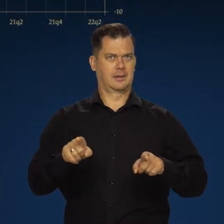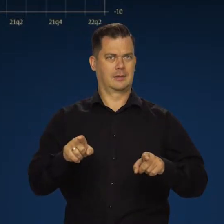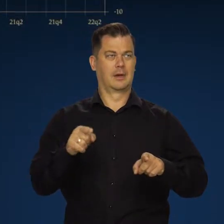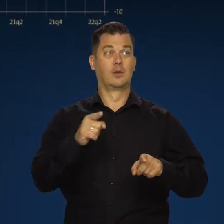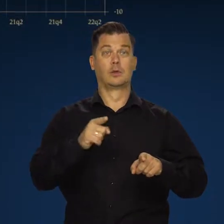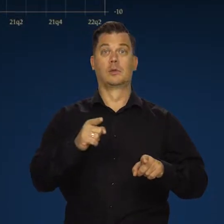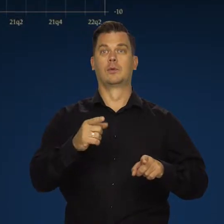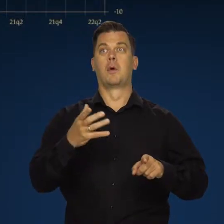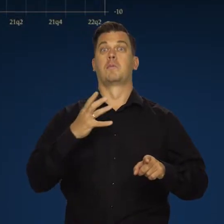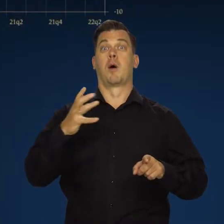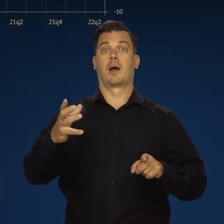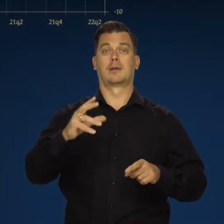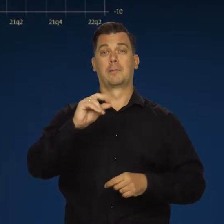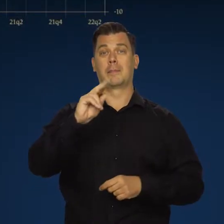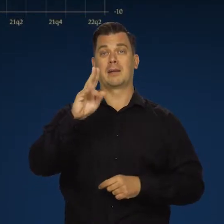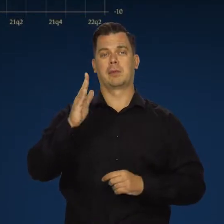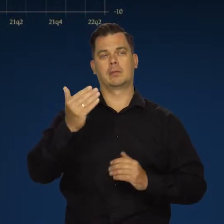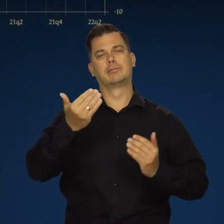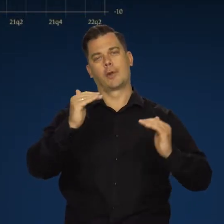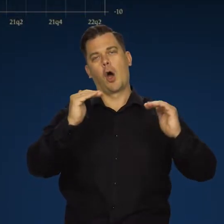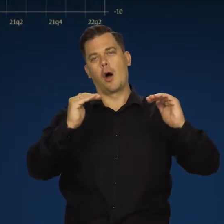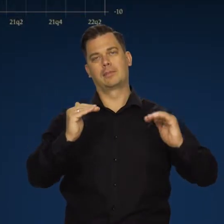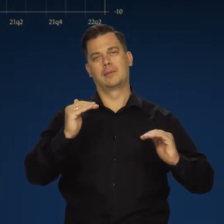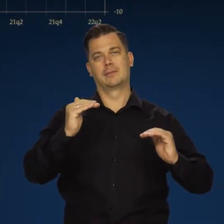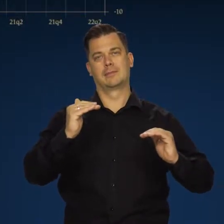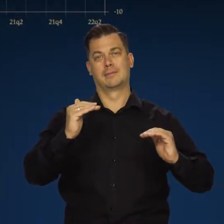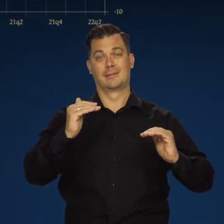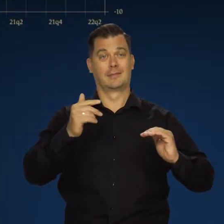Dla wzrostu bogactwa narodowego negatywna, bo tak to w ekonomii jest.